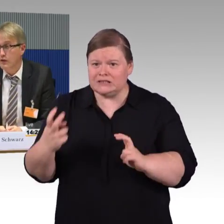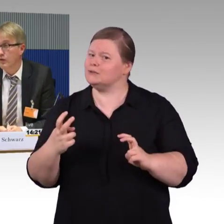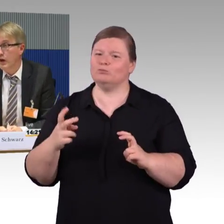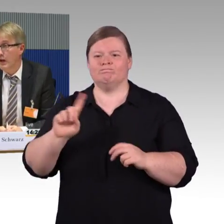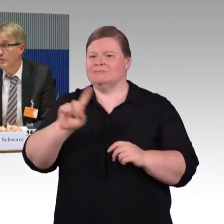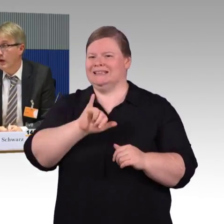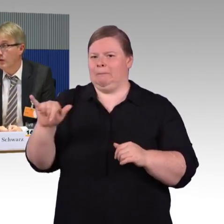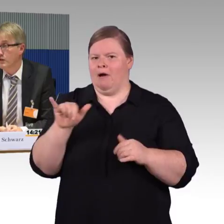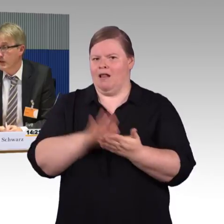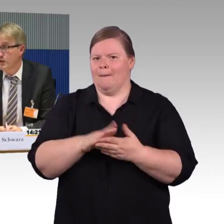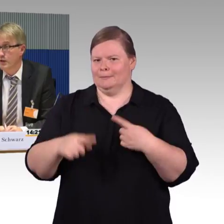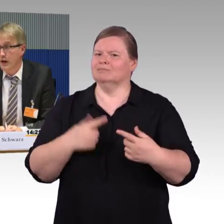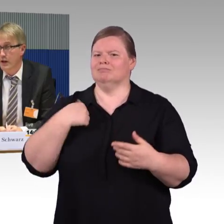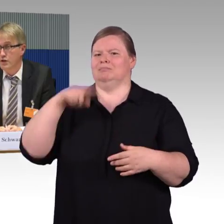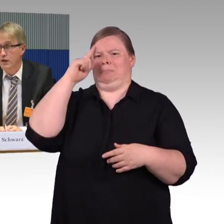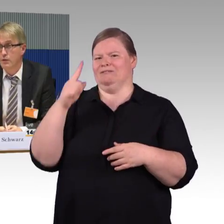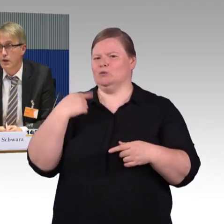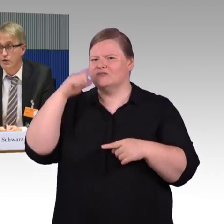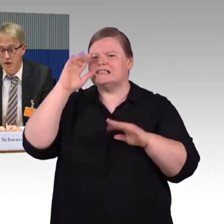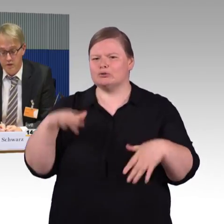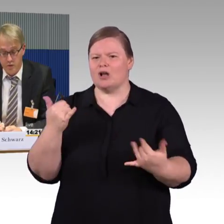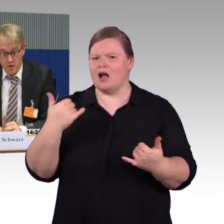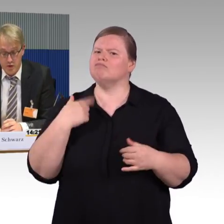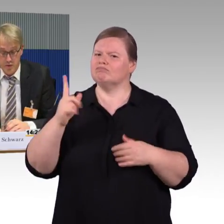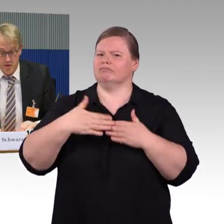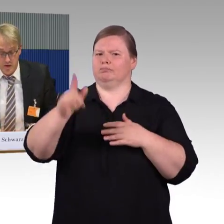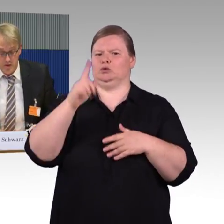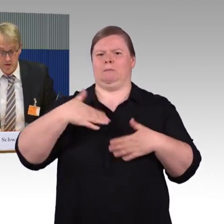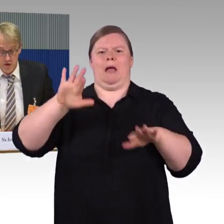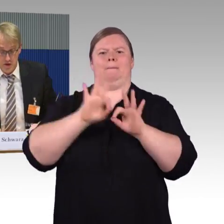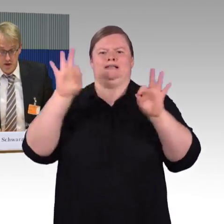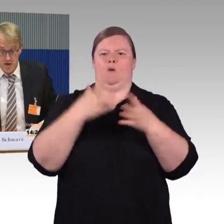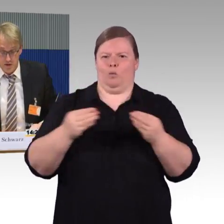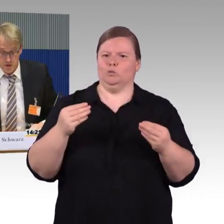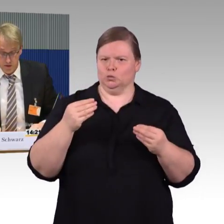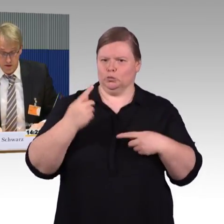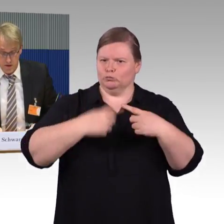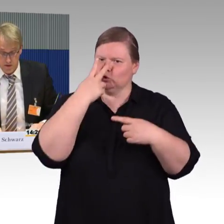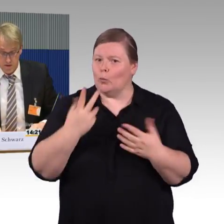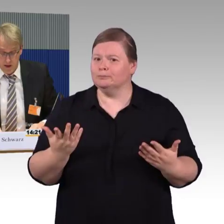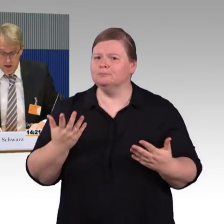Sodass vor allem auch das selbständige Ein- und Aussteigen für Rollstuhlnutzer an dieser Stelle sehr schwierig ist.